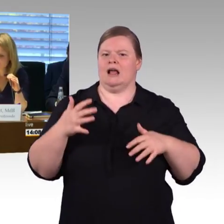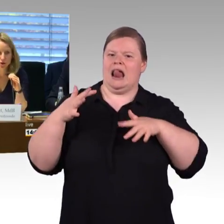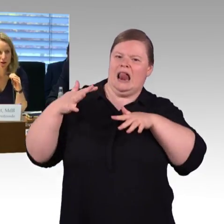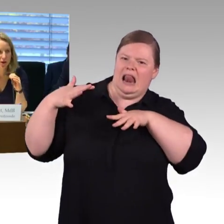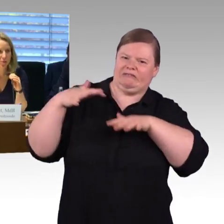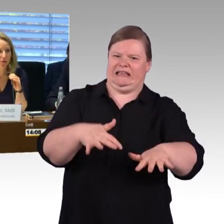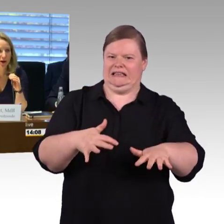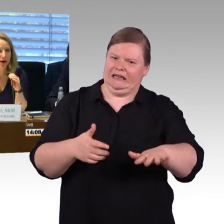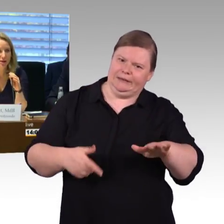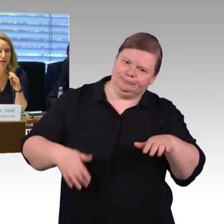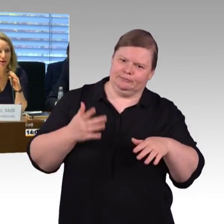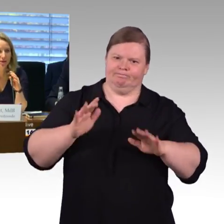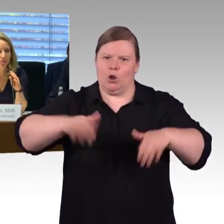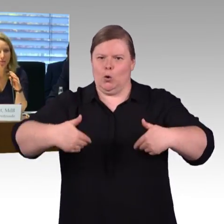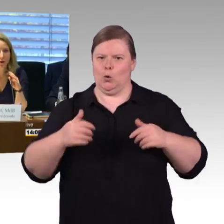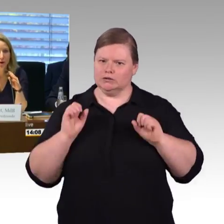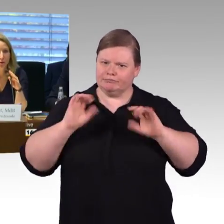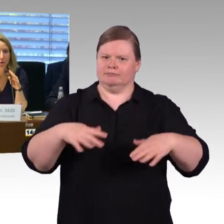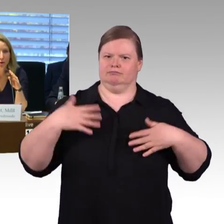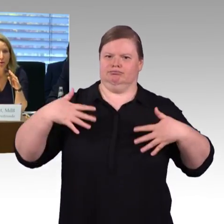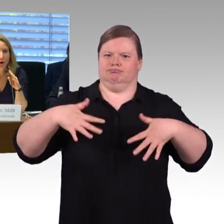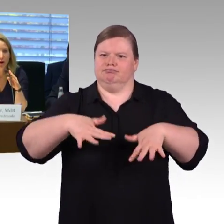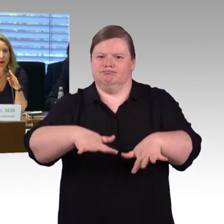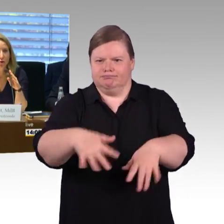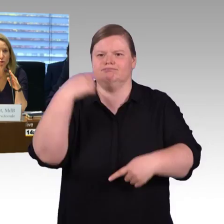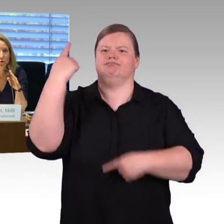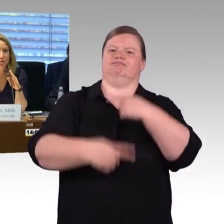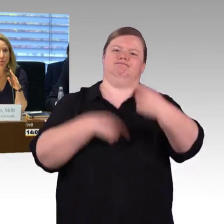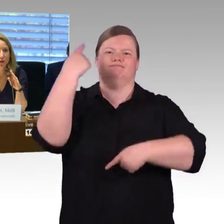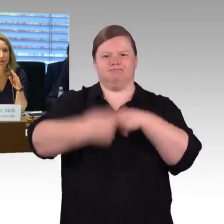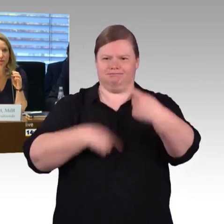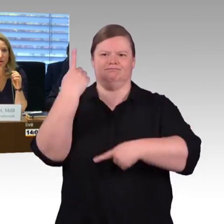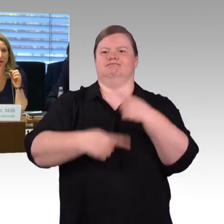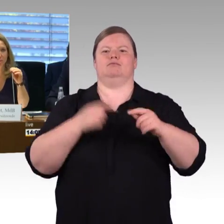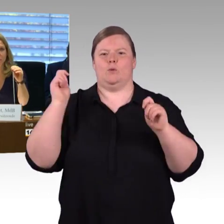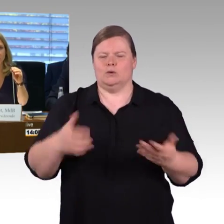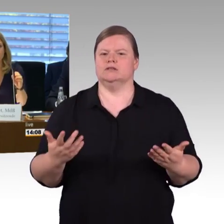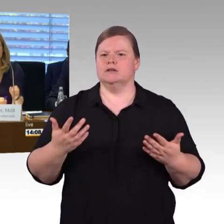und würde Frau Engel-Kuhn das Wort geben.